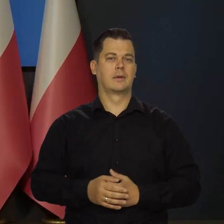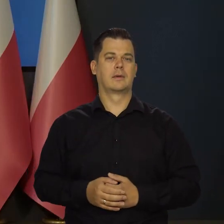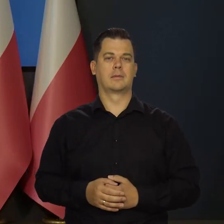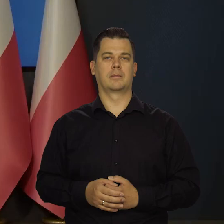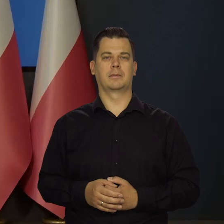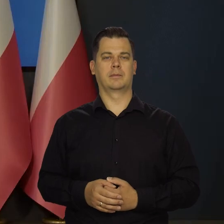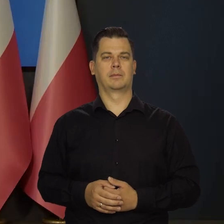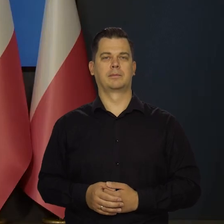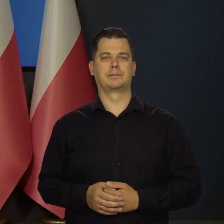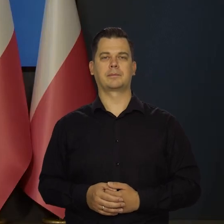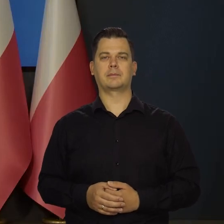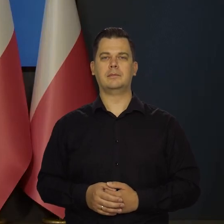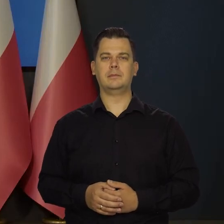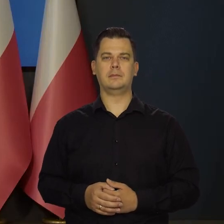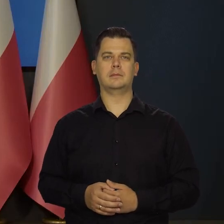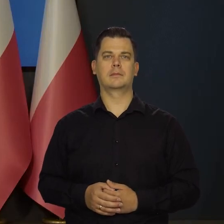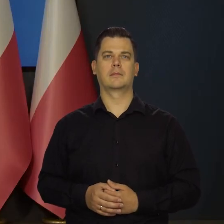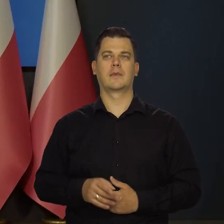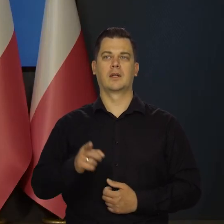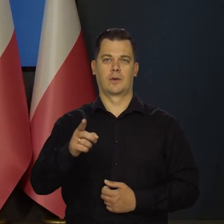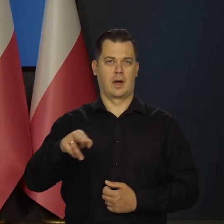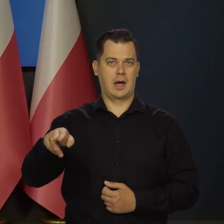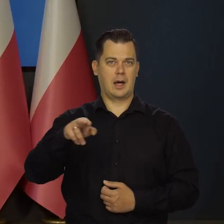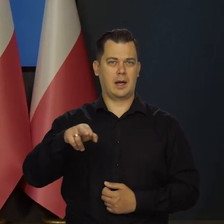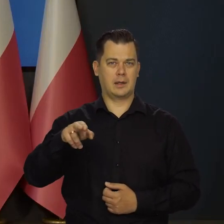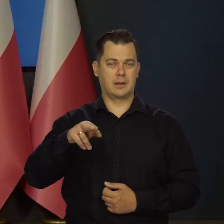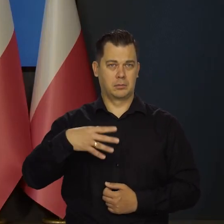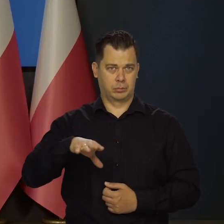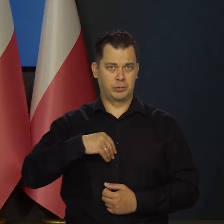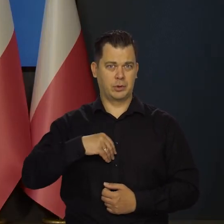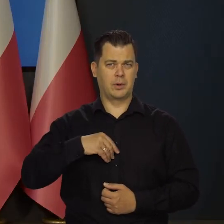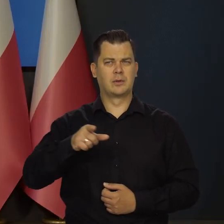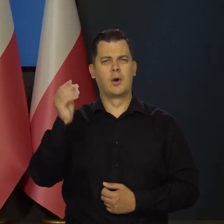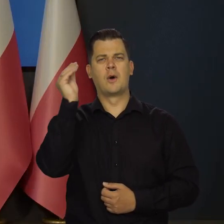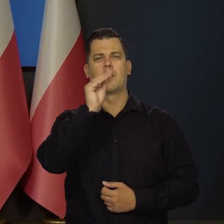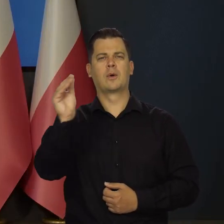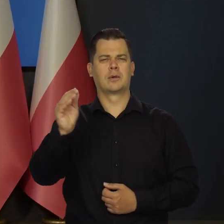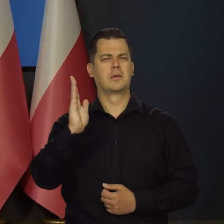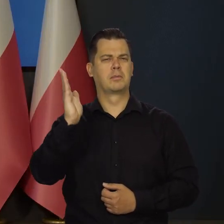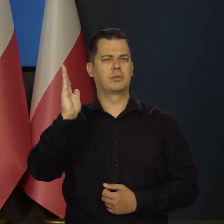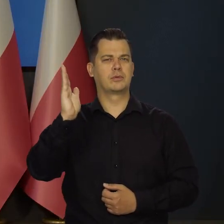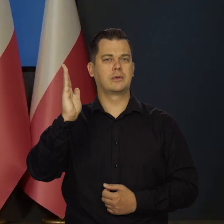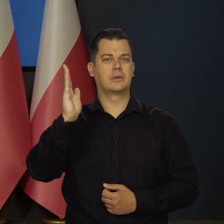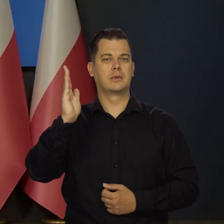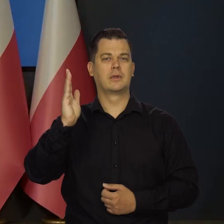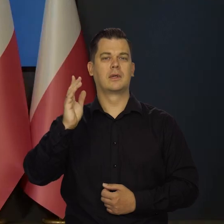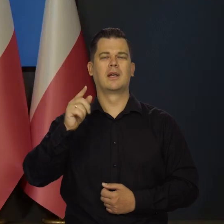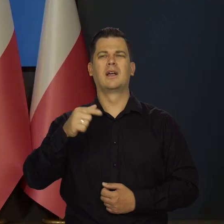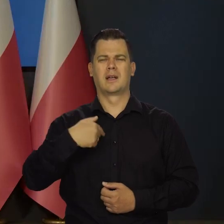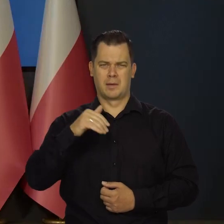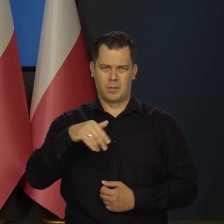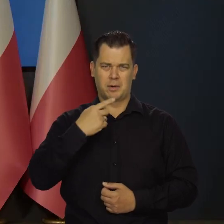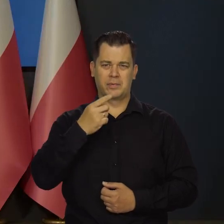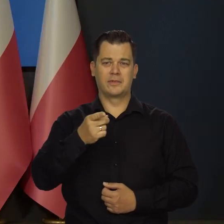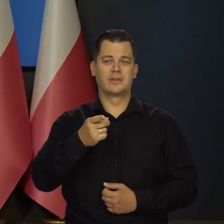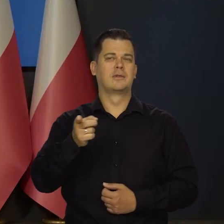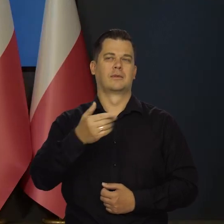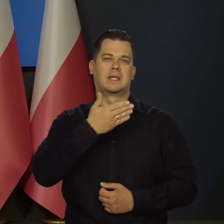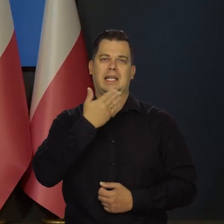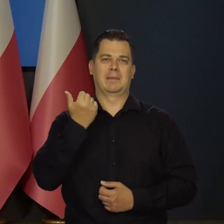Rada Polityki Pieniężnej przyjęła. Ja rozumiem, że one będą ogłoszone później, w późniejszym terminie, to powiem z góry. No, nie ma żadnych zasadniczych zmian,